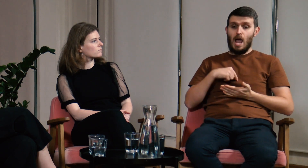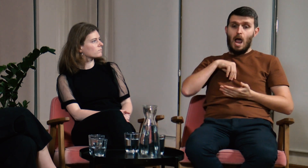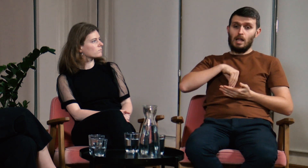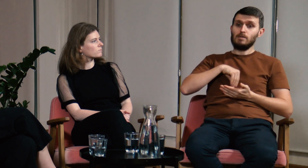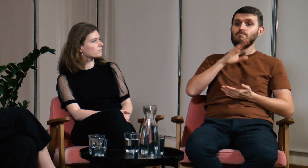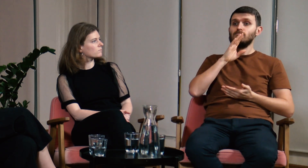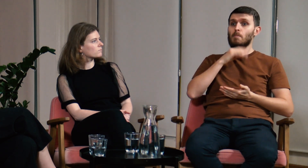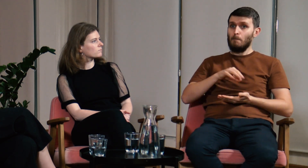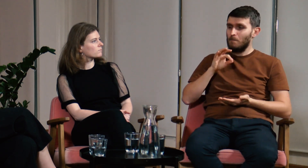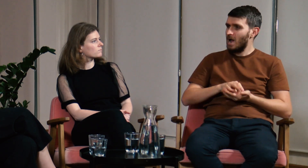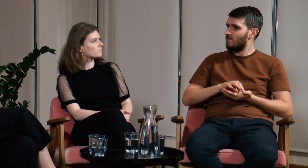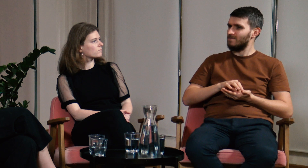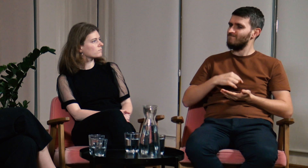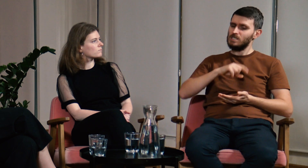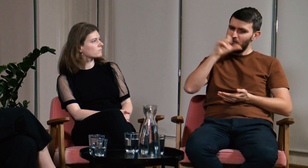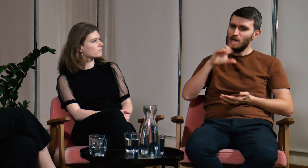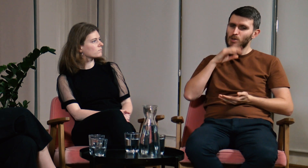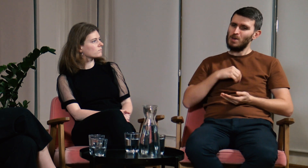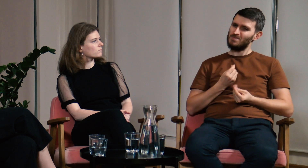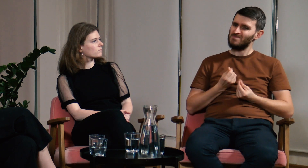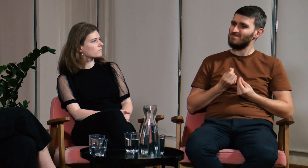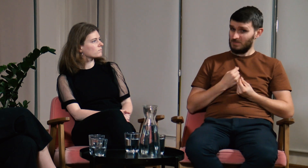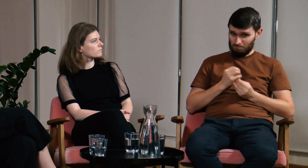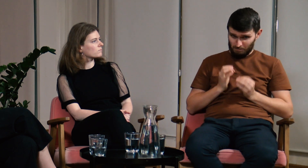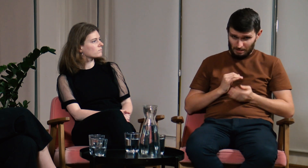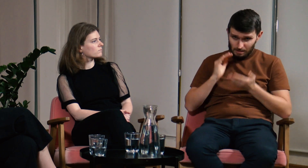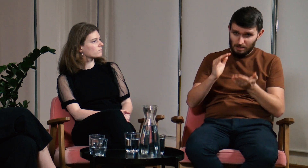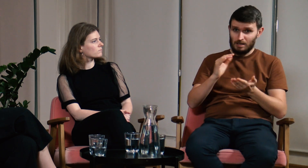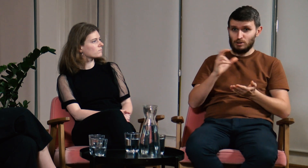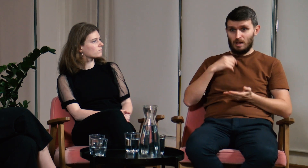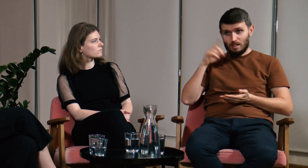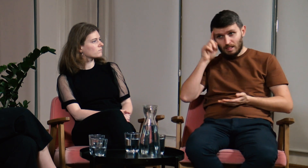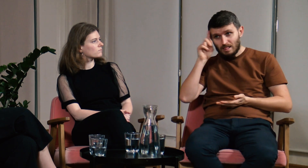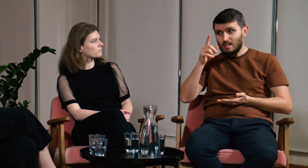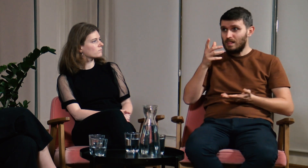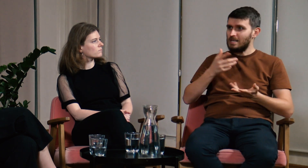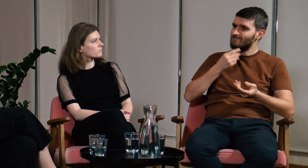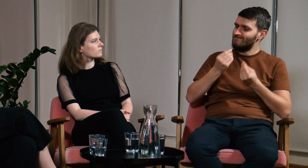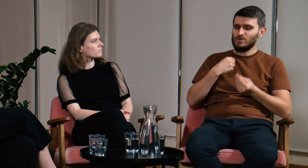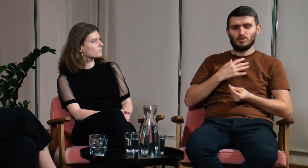Miałem jednak wątpliwości czy moja intuicja to pewne źródło, czy może jednak, gdy uczę innych sam sobie coś dopowiadam.